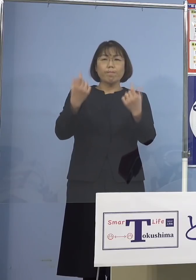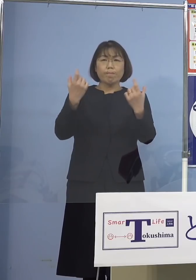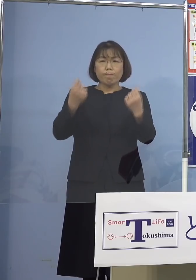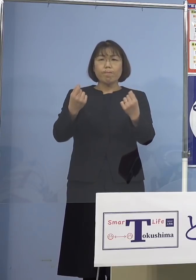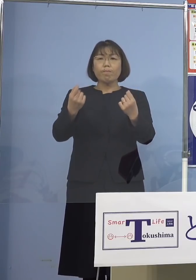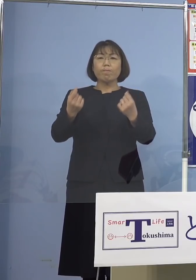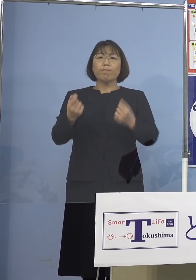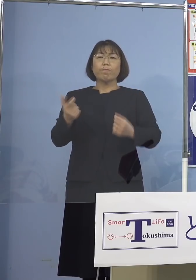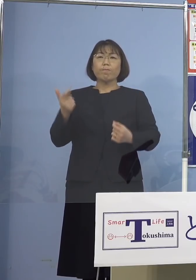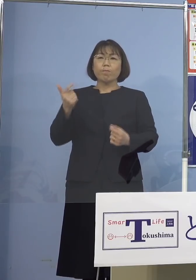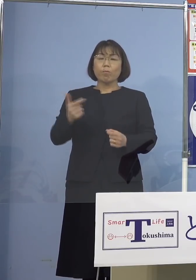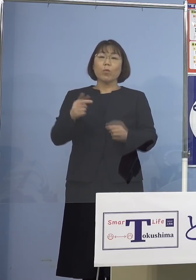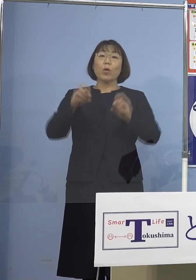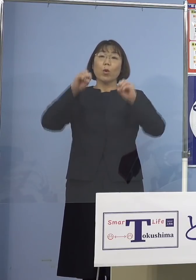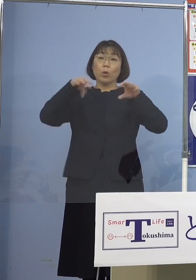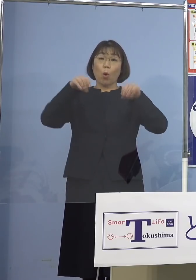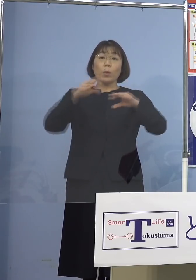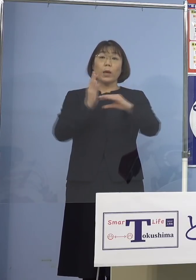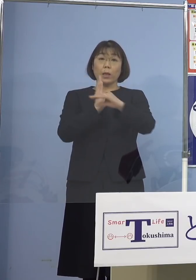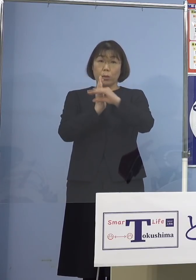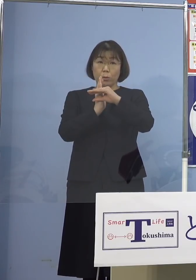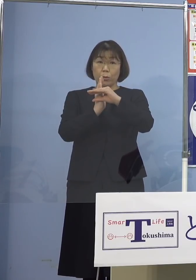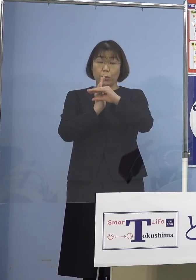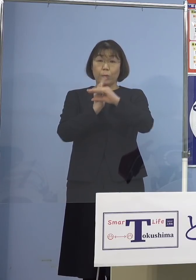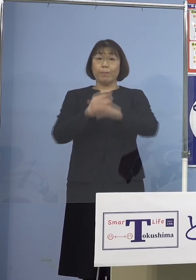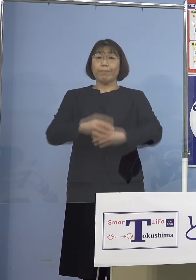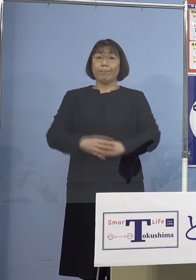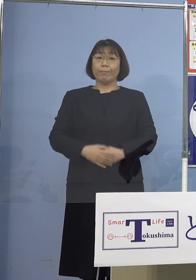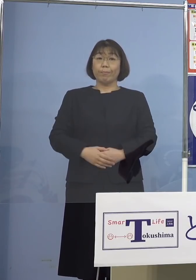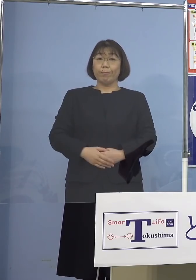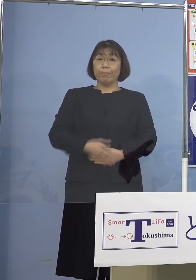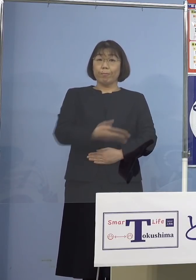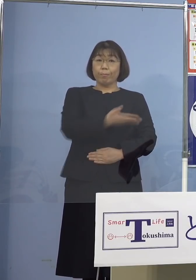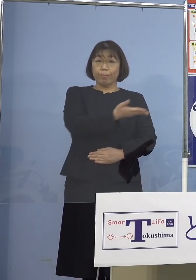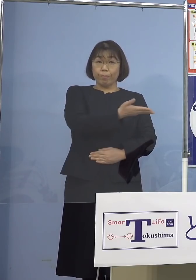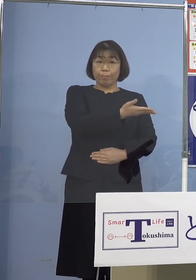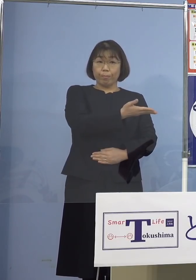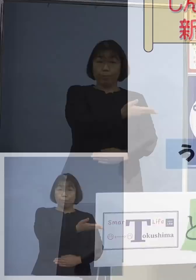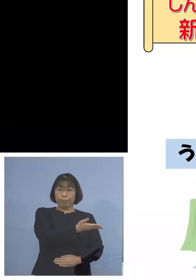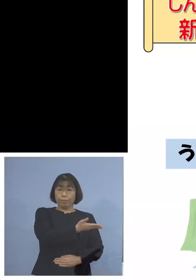呼びかけているところであります ということで、このチラシ